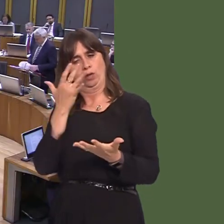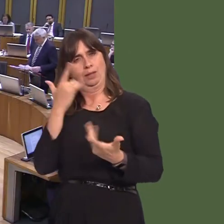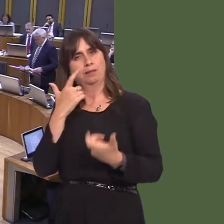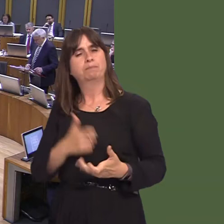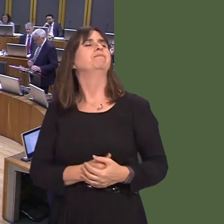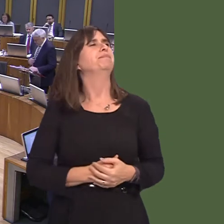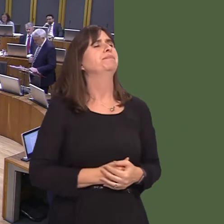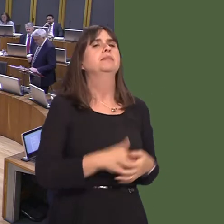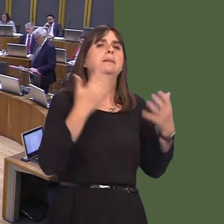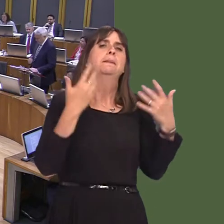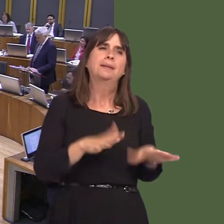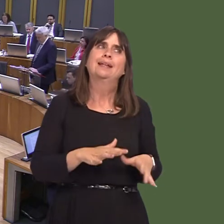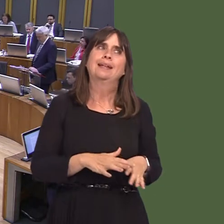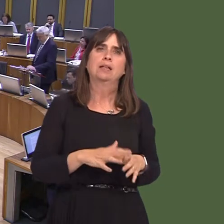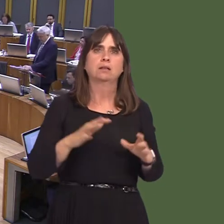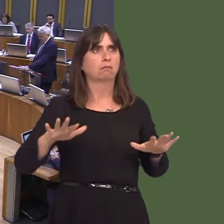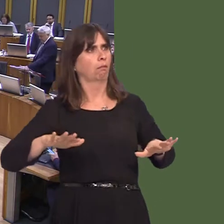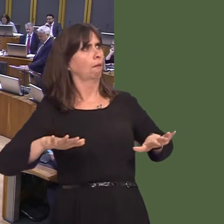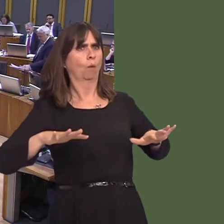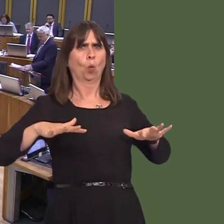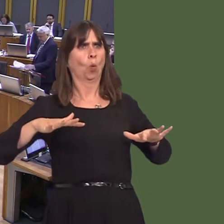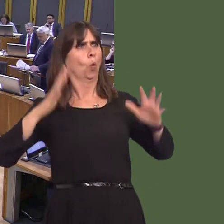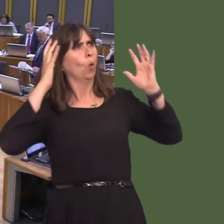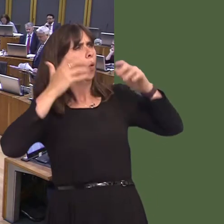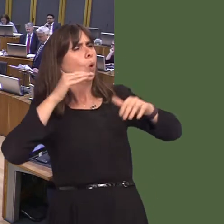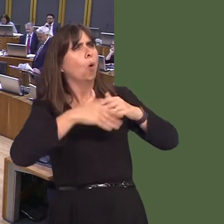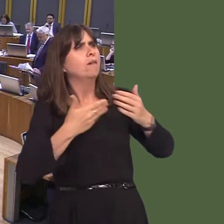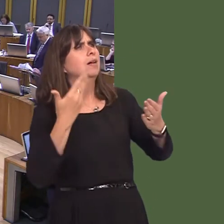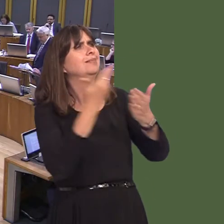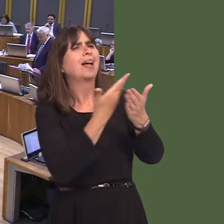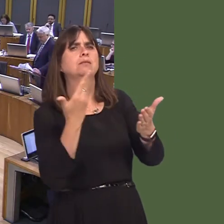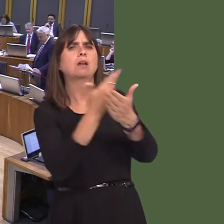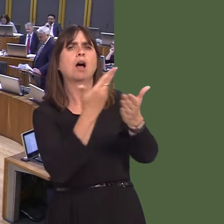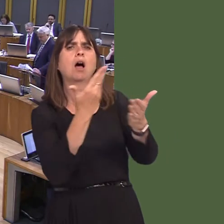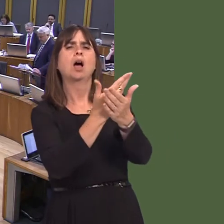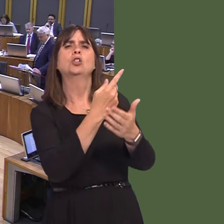There's been understandable concern regarding the tender for the review of evidence into